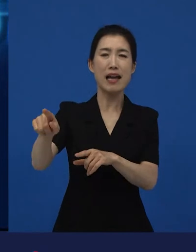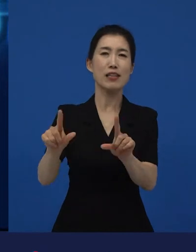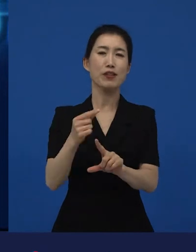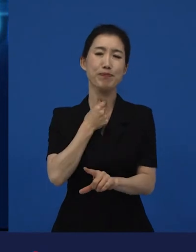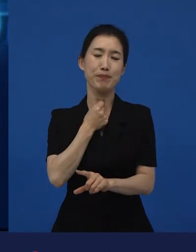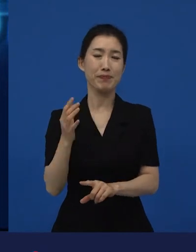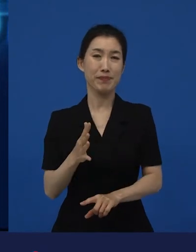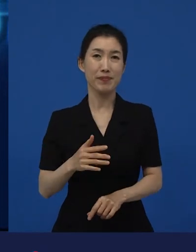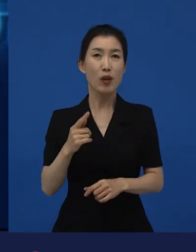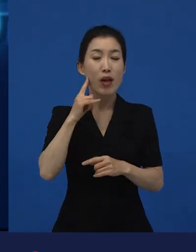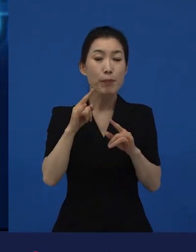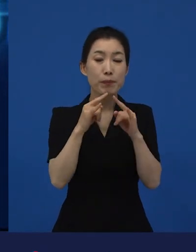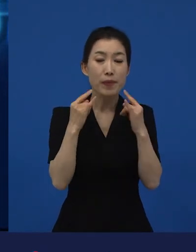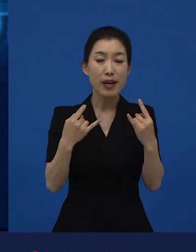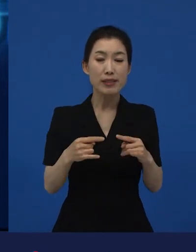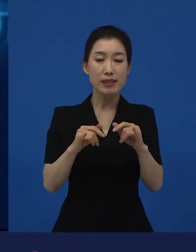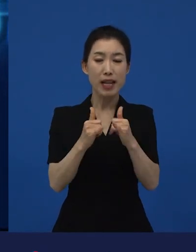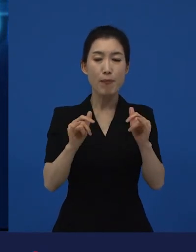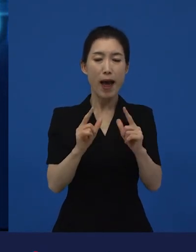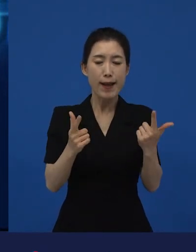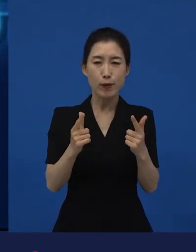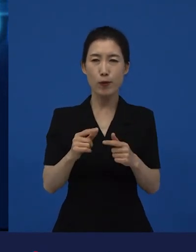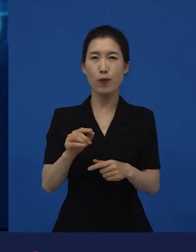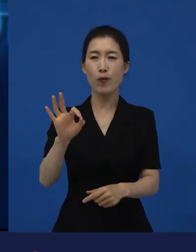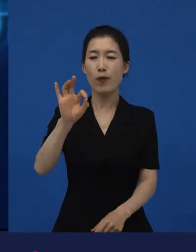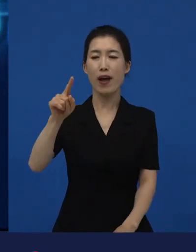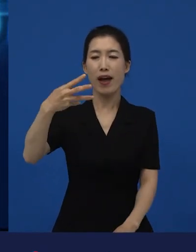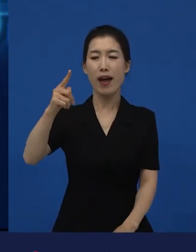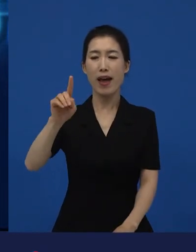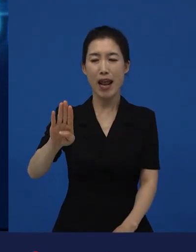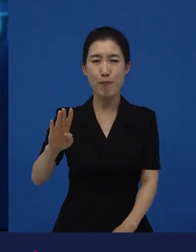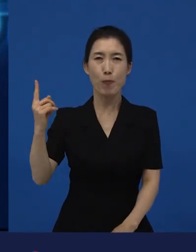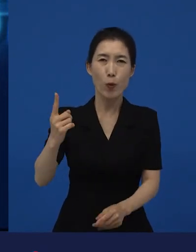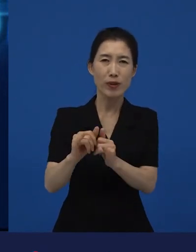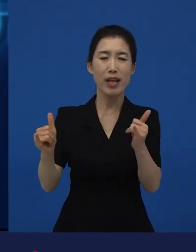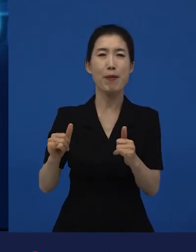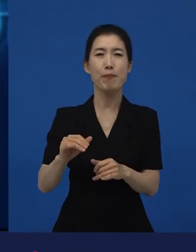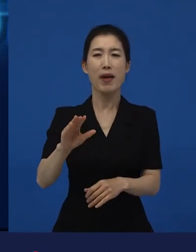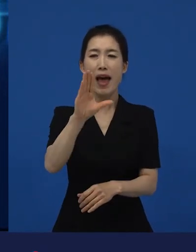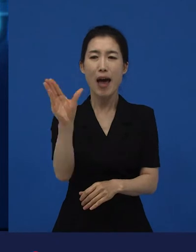프랑스 사람이 아닌 정말 그 아랍 이민자들, 아프리카 이민자들로